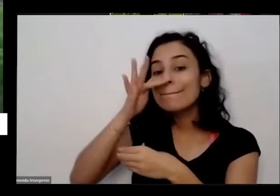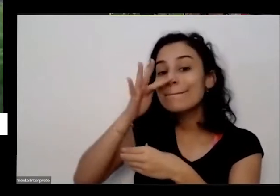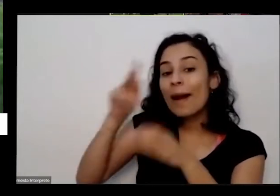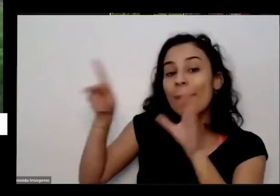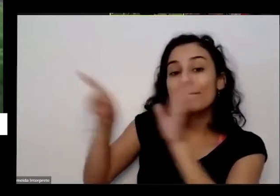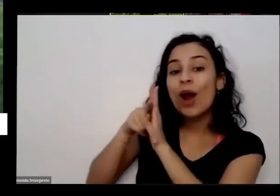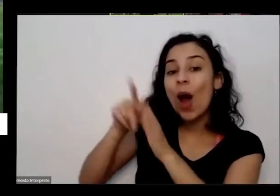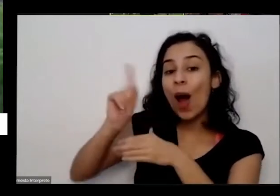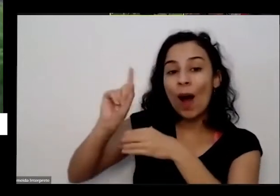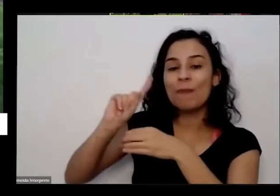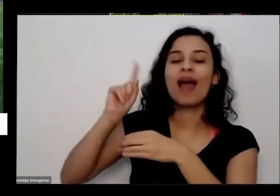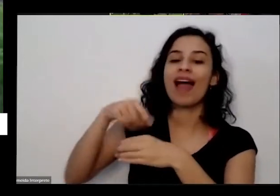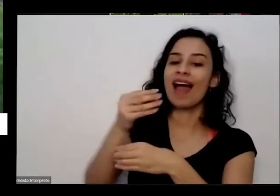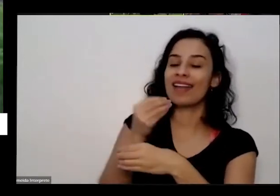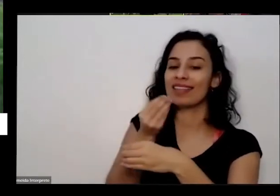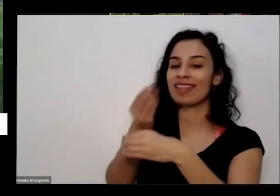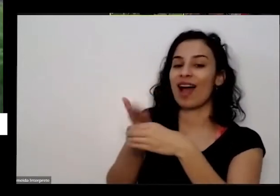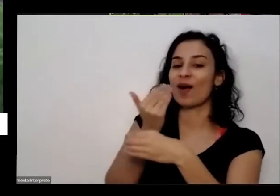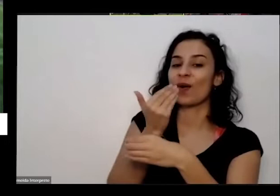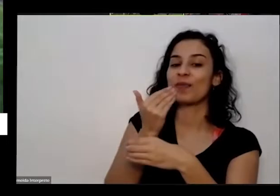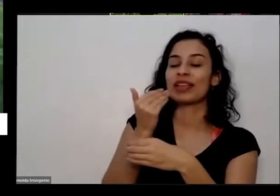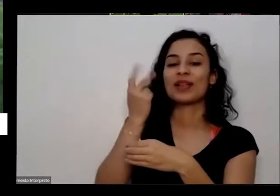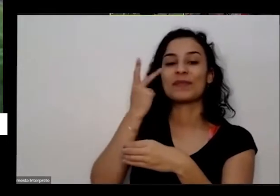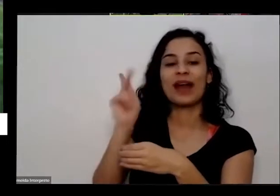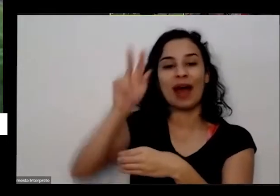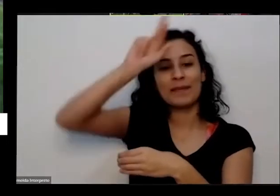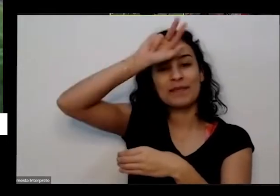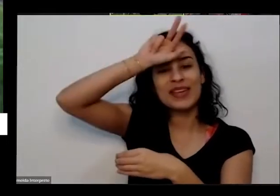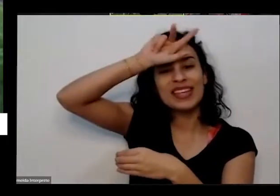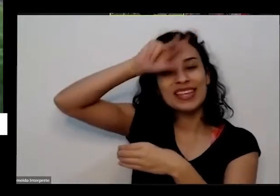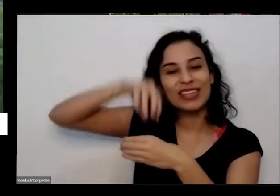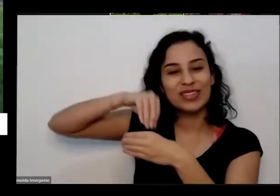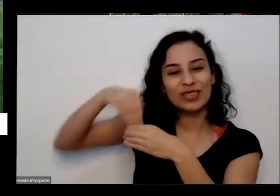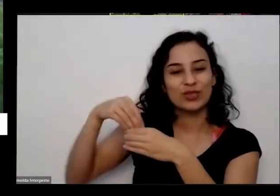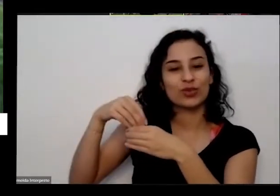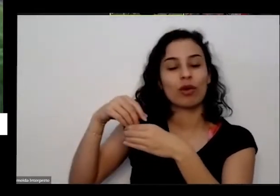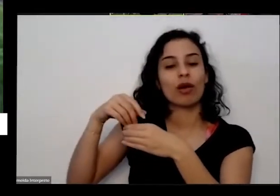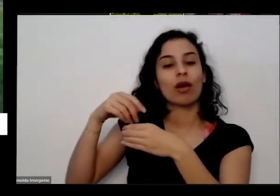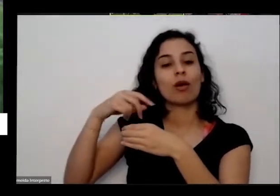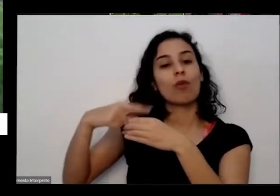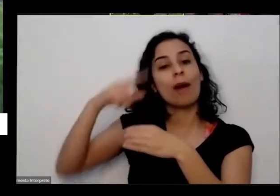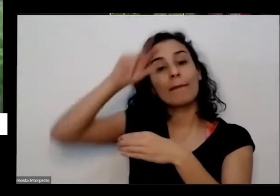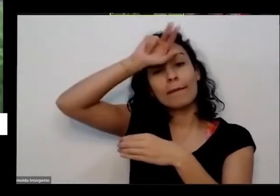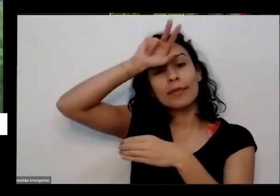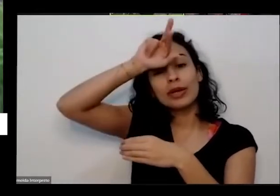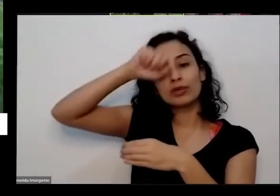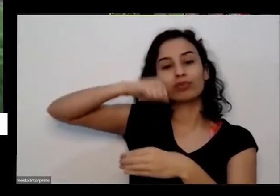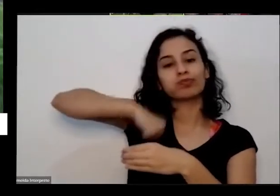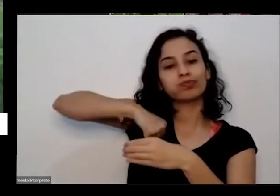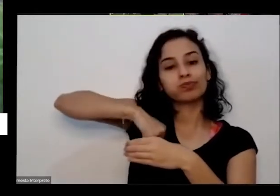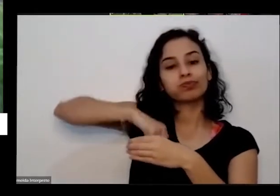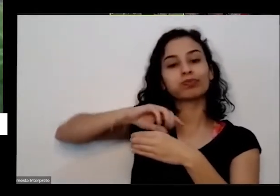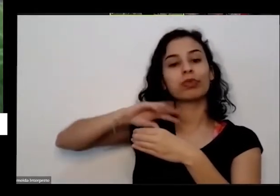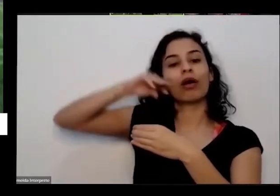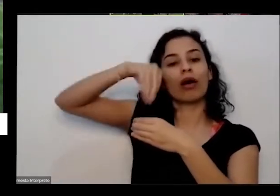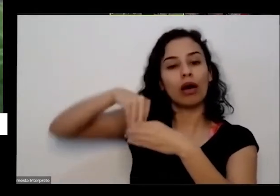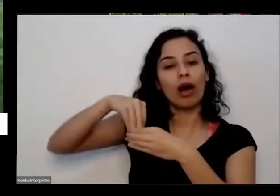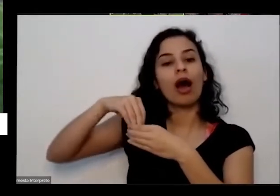os escrementos deles é que vira o alimento para as raízes e pronta ficar muito então o e pensa